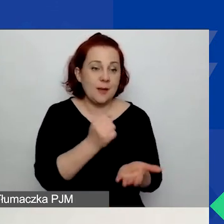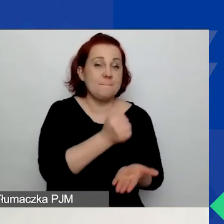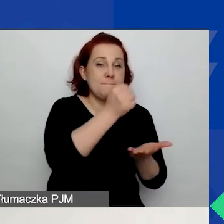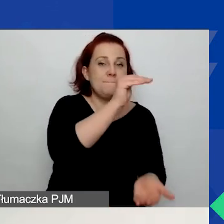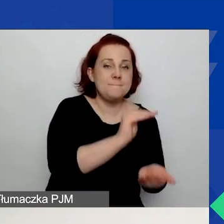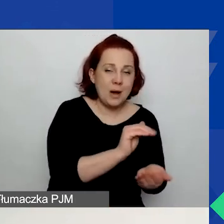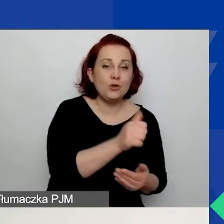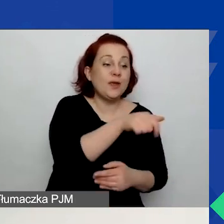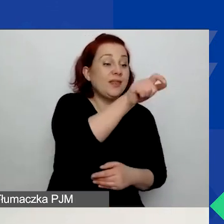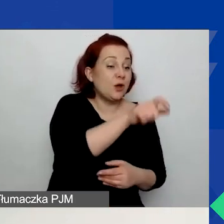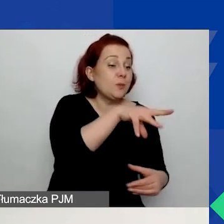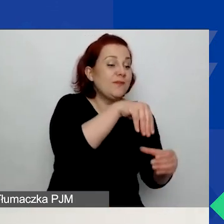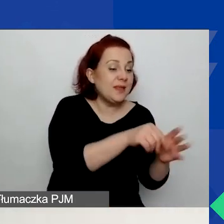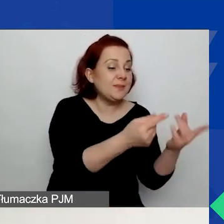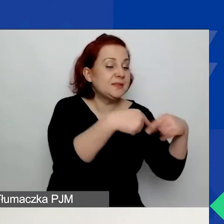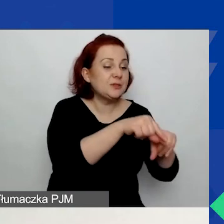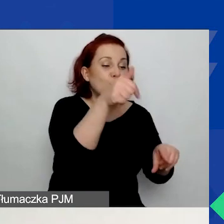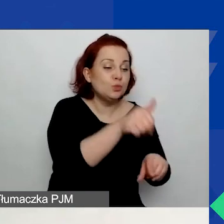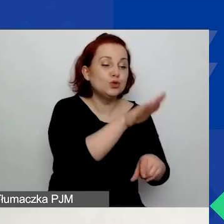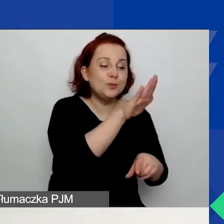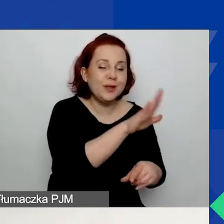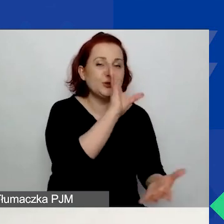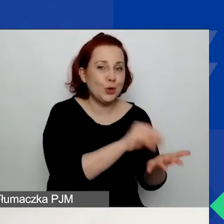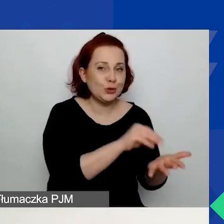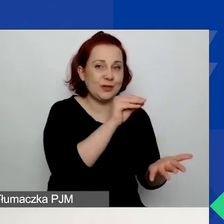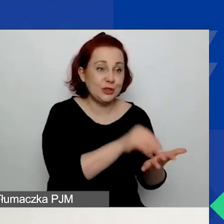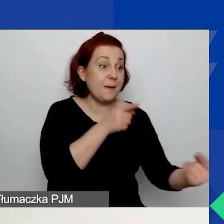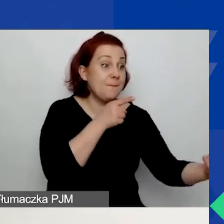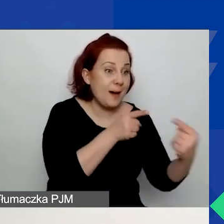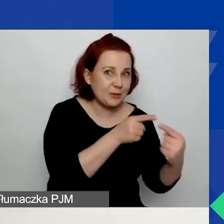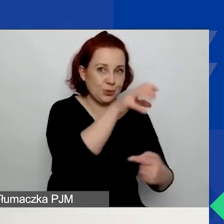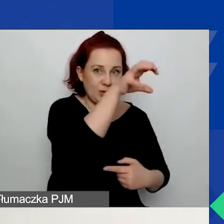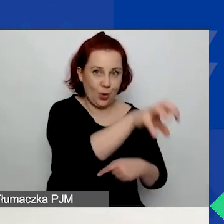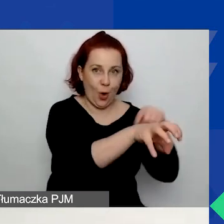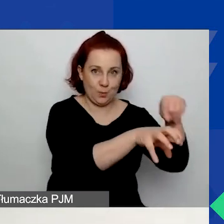z doświadczeniem w wybranym obszarze wsparcia - to bardzo istotne. W przypadku grantów dużych